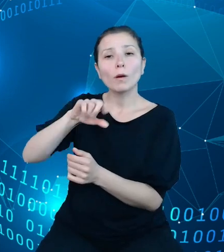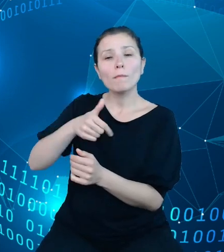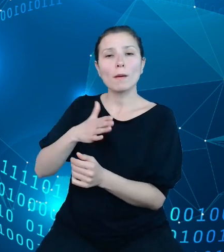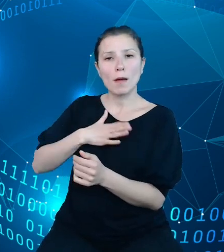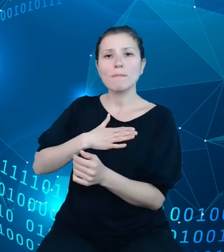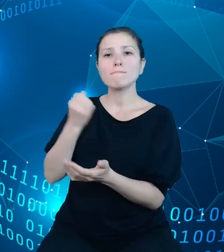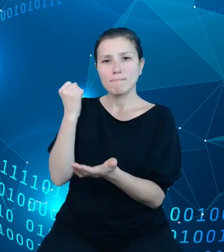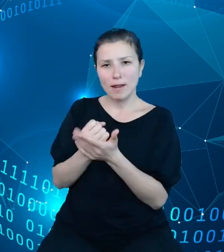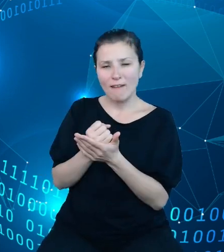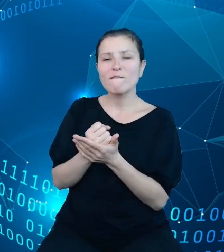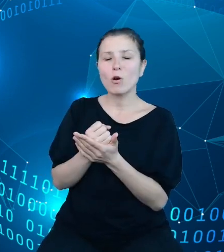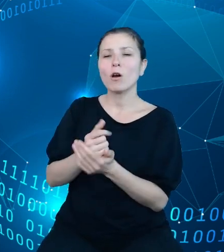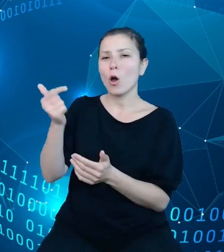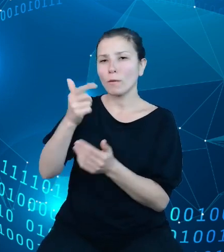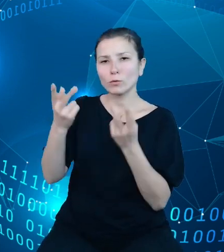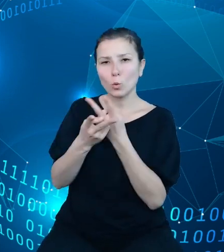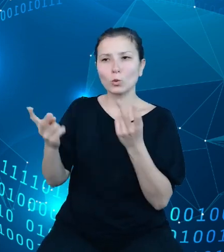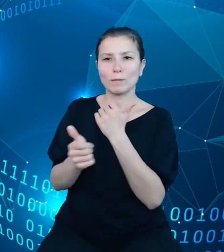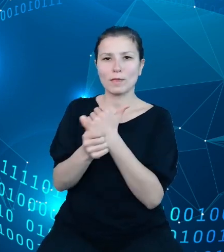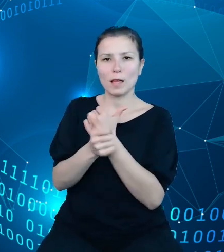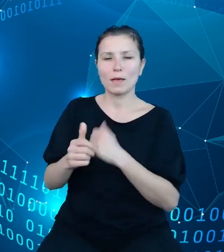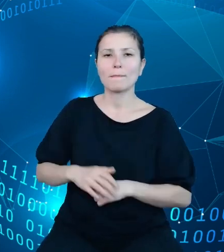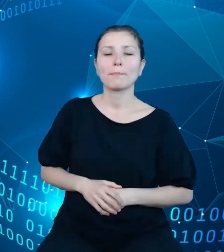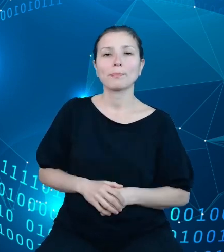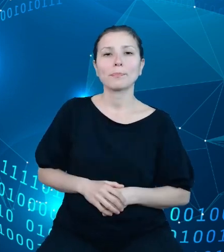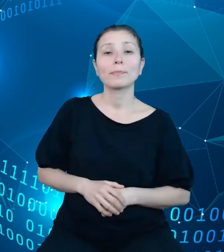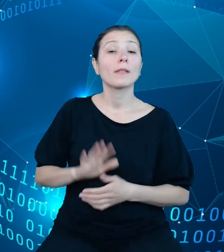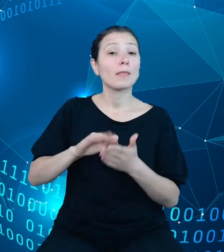udostępniania danych, na przykład GUS czy też inne ministerstwa.